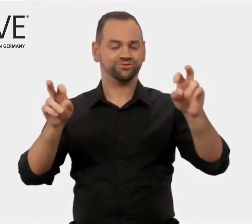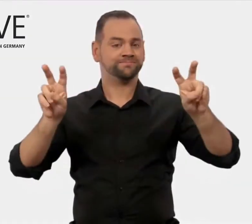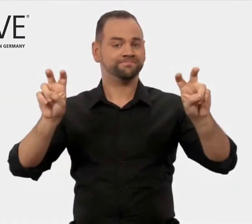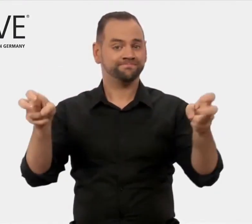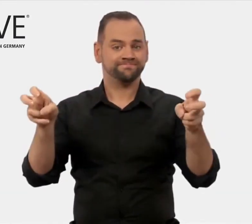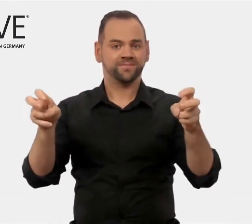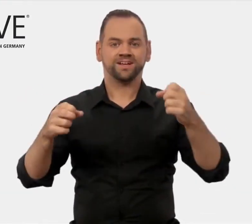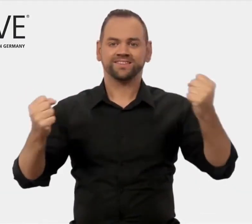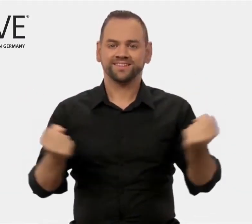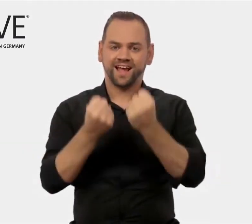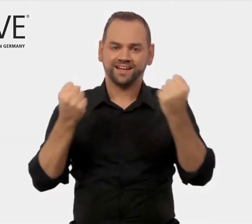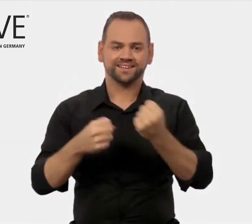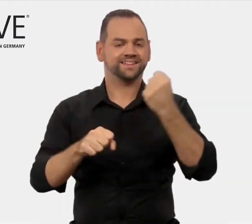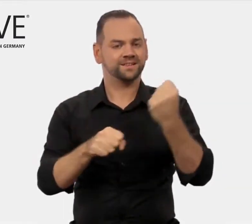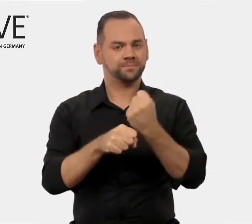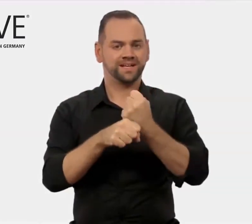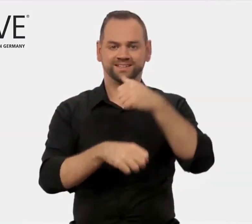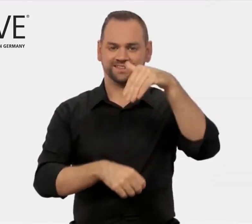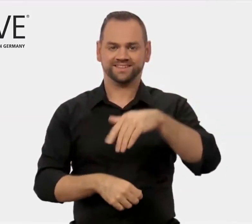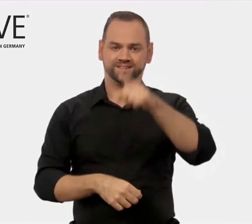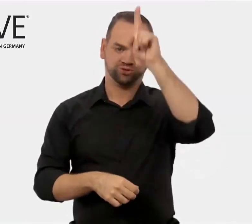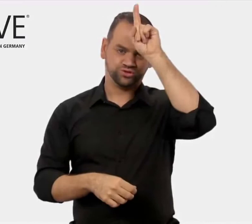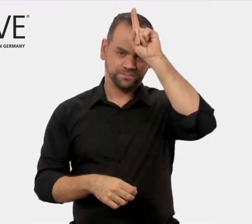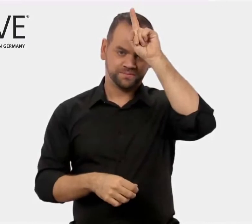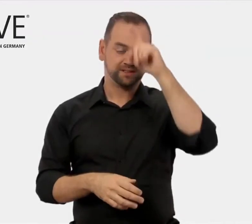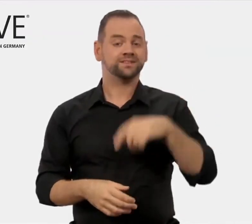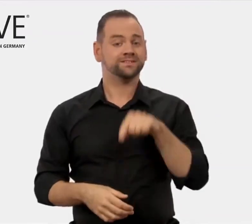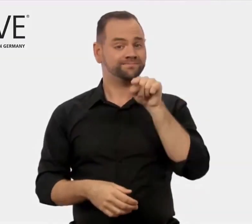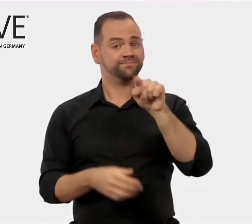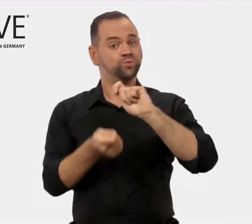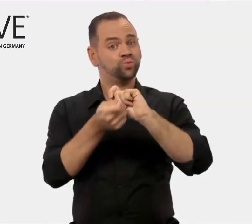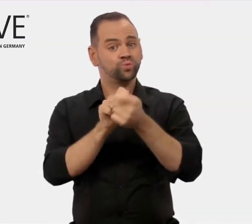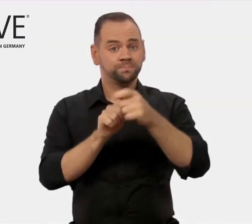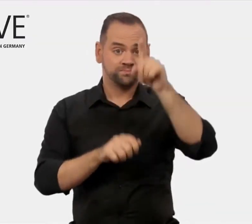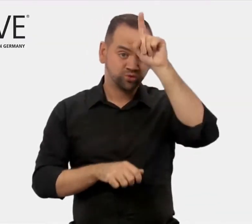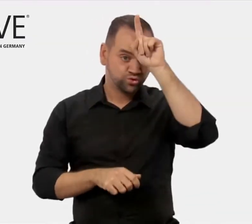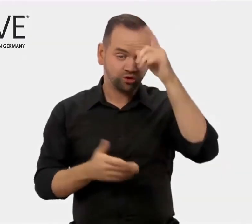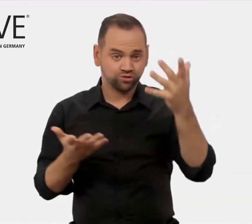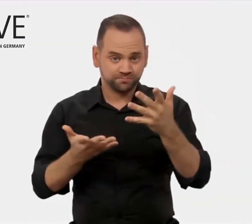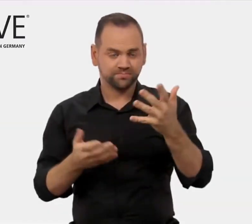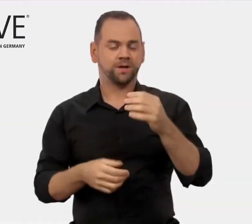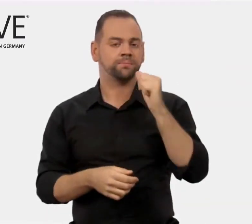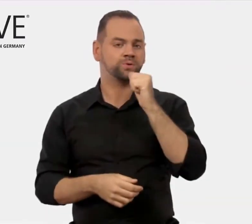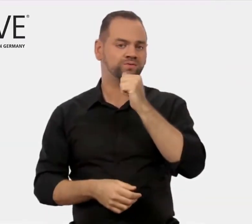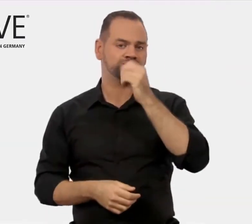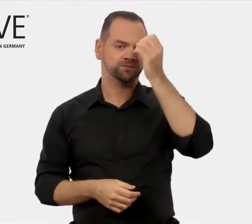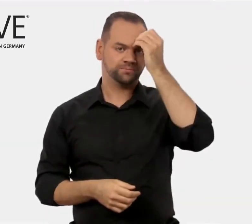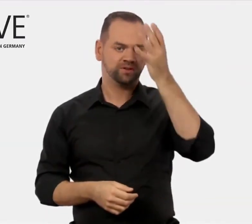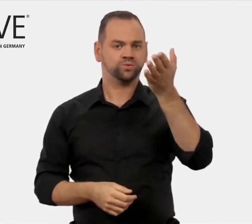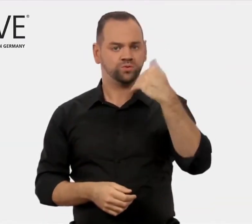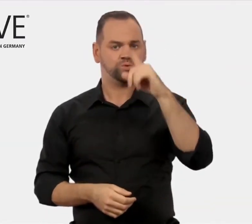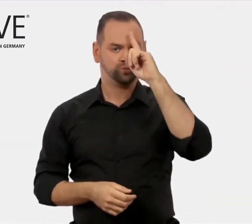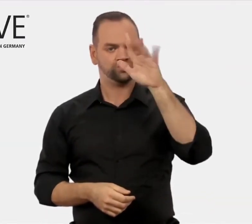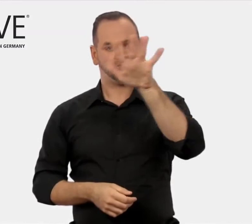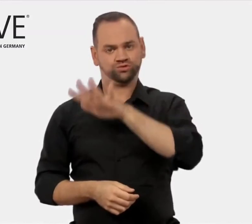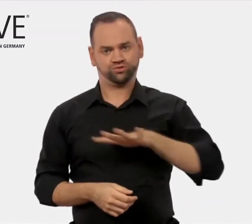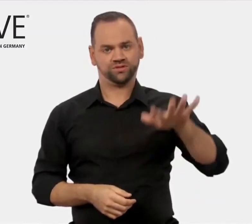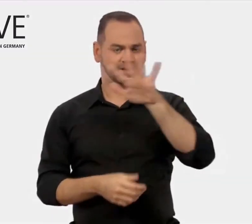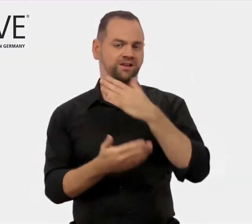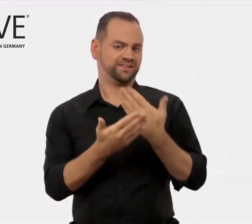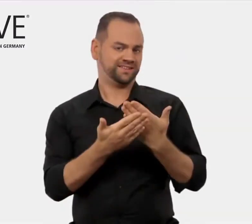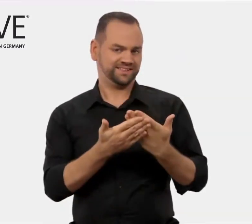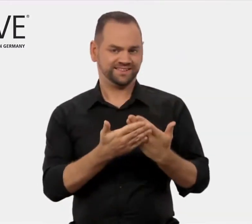„Training – Made in Germany“ (deutsch: Berufsbildung aus Deutschland)